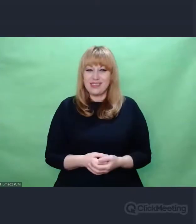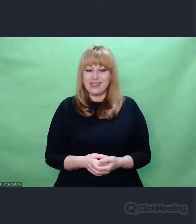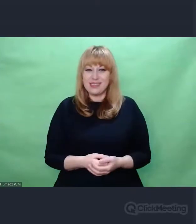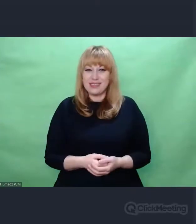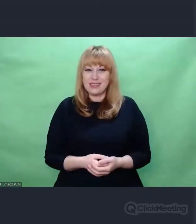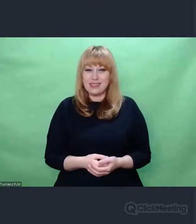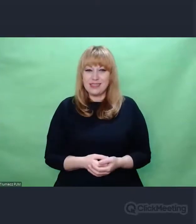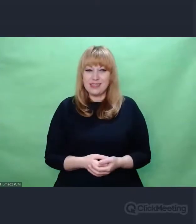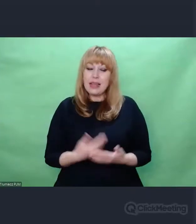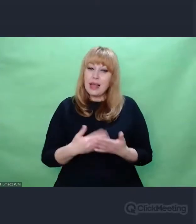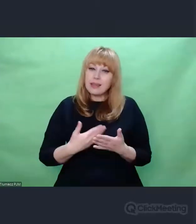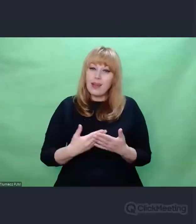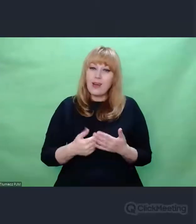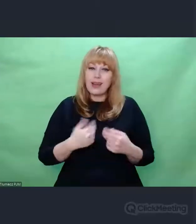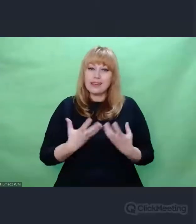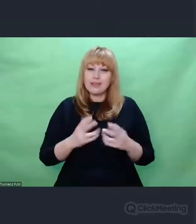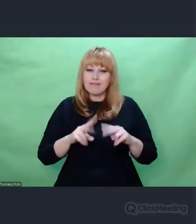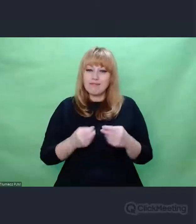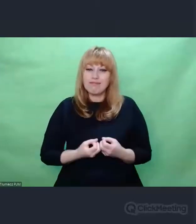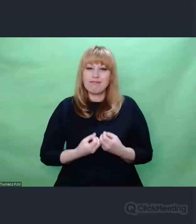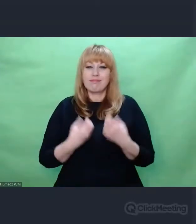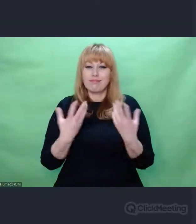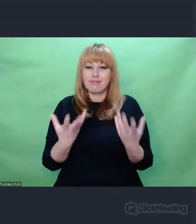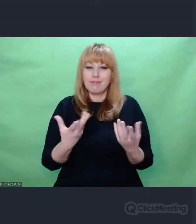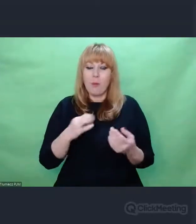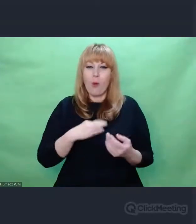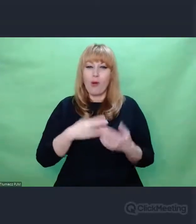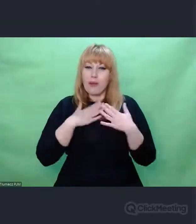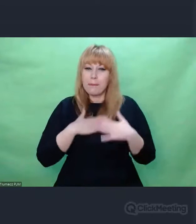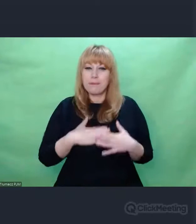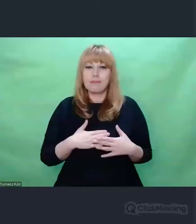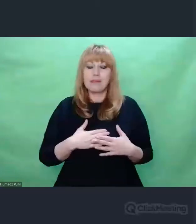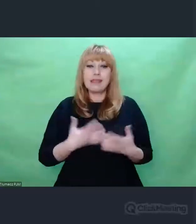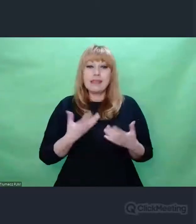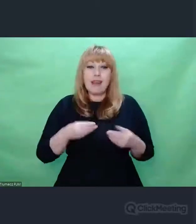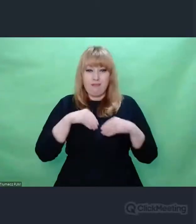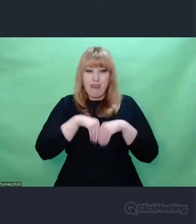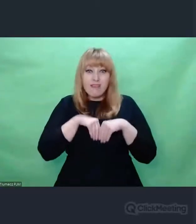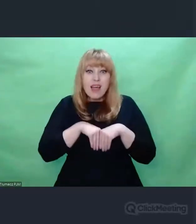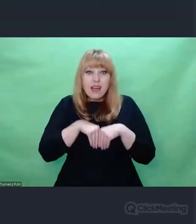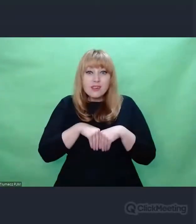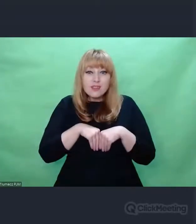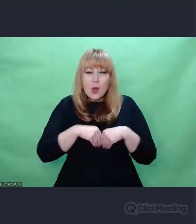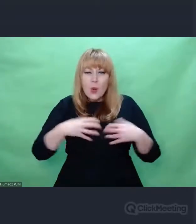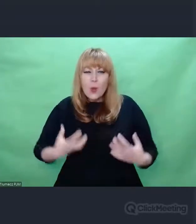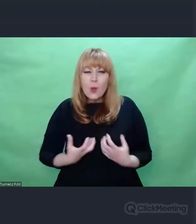I to jest mój komunikat, moje pragnienie Żebyśmy w sobie ocalili taką część, która jest tym pytaniem